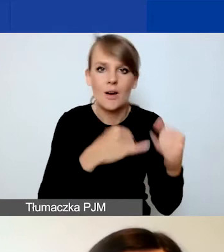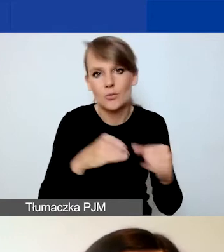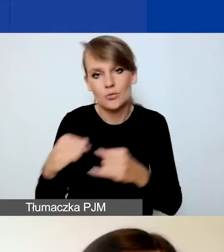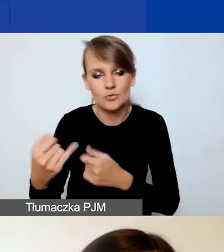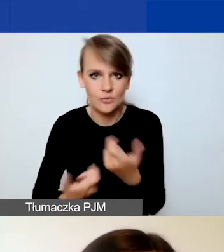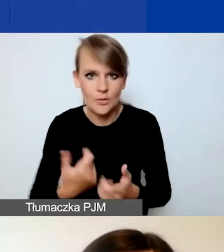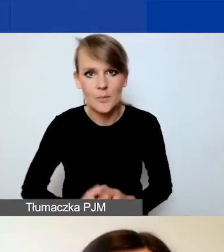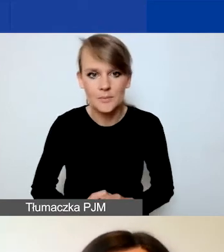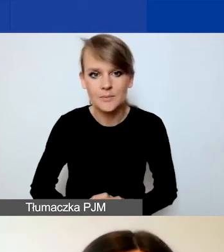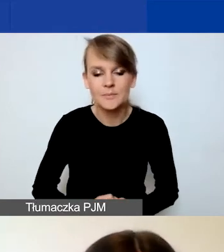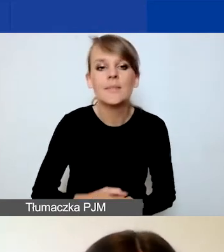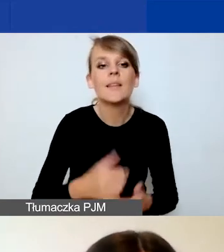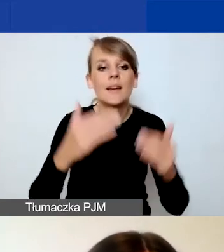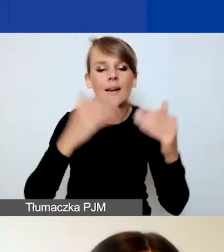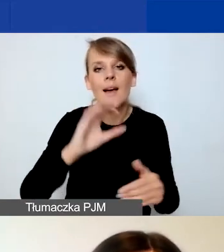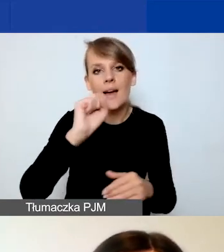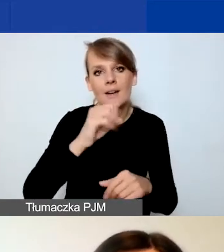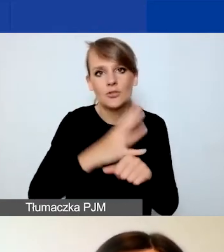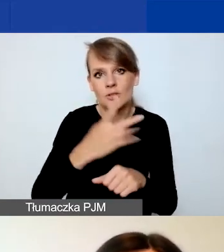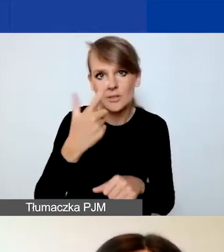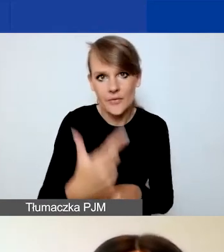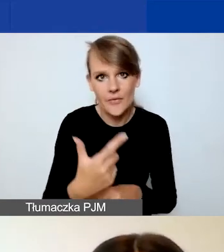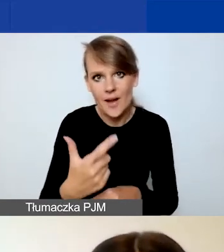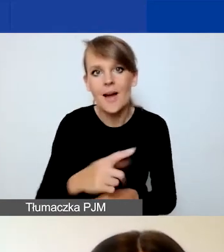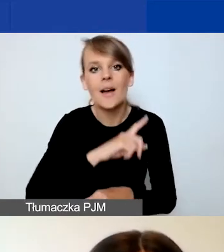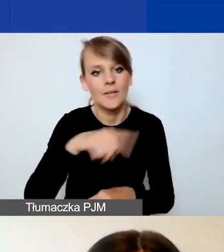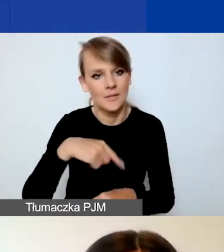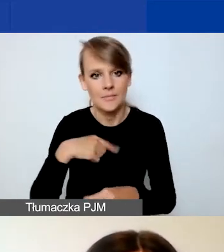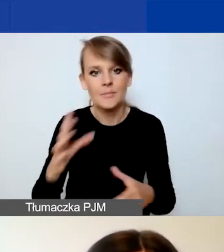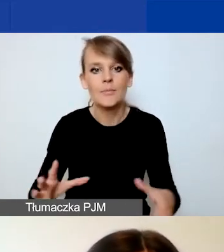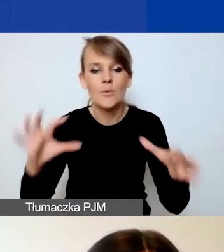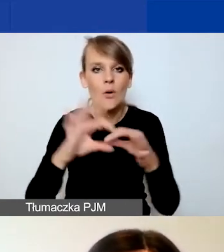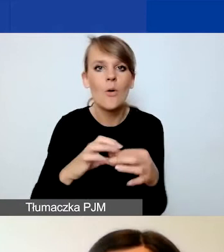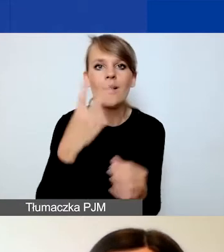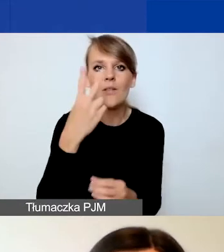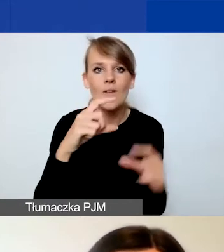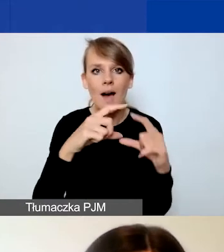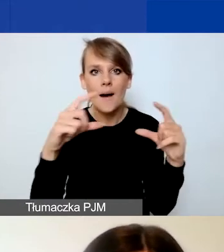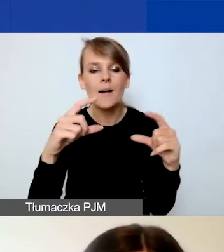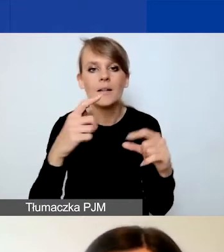W punkcie A.42 połączyliśmy dwa pola - działania i zasoby.